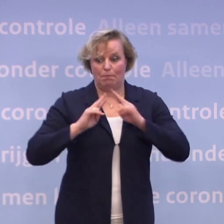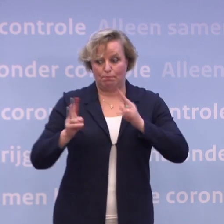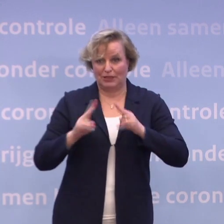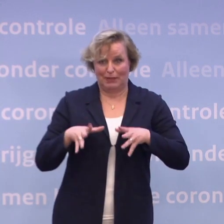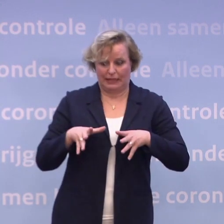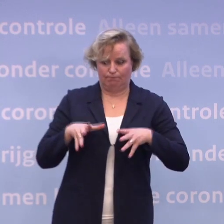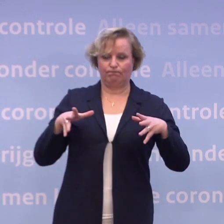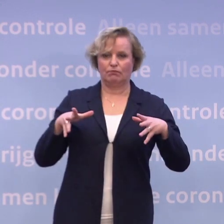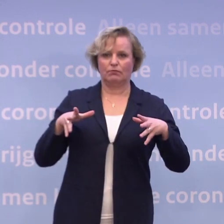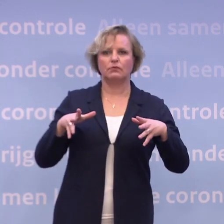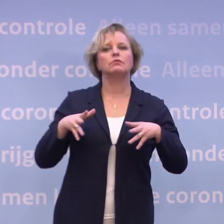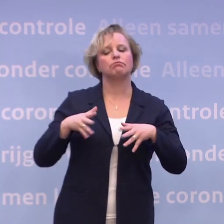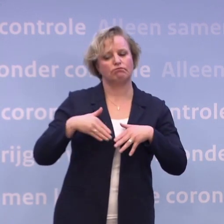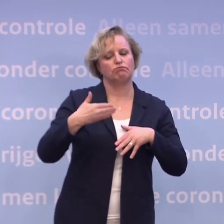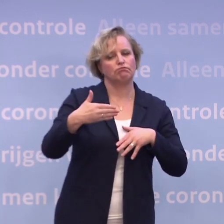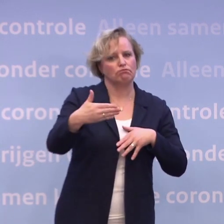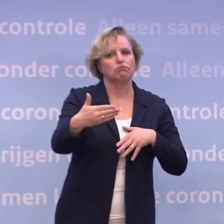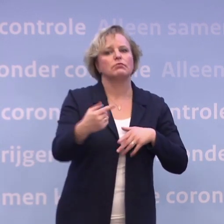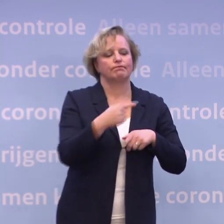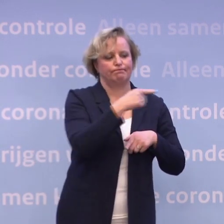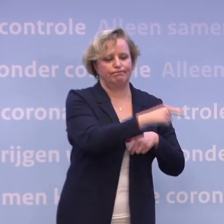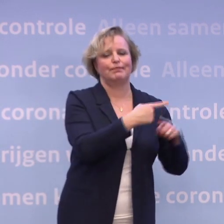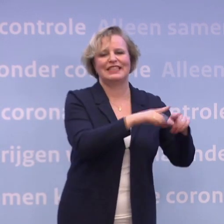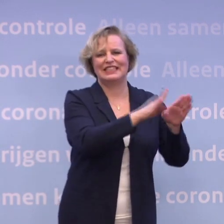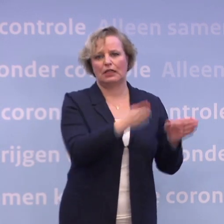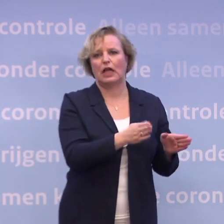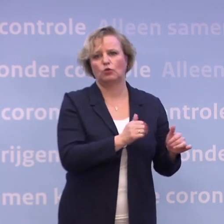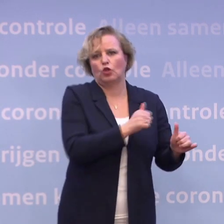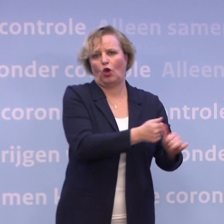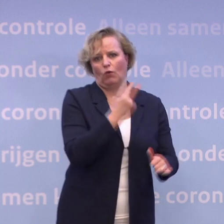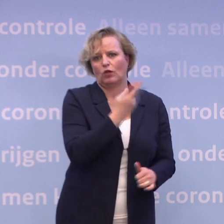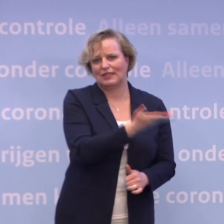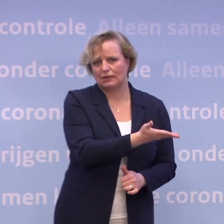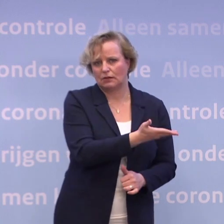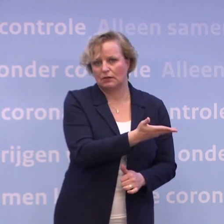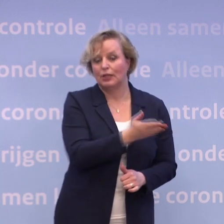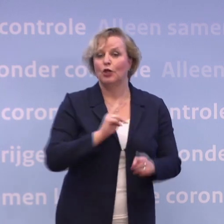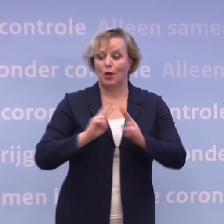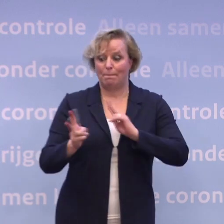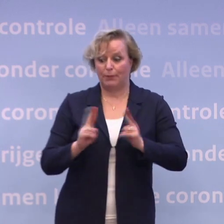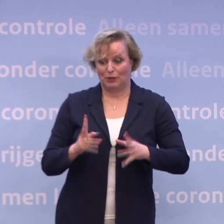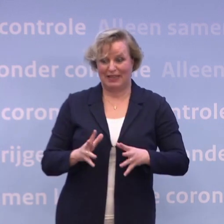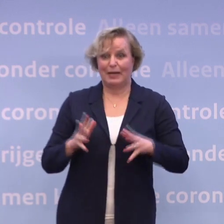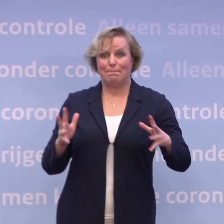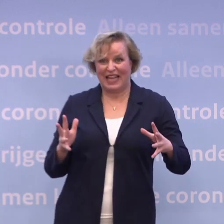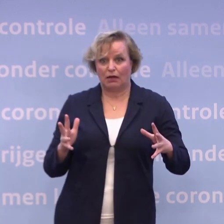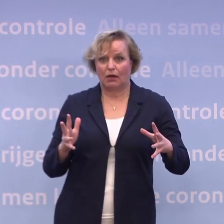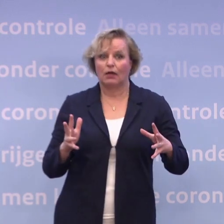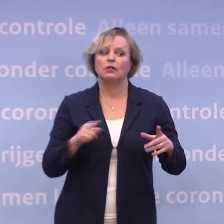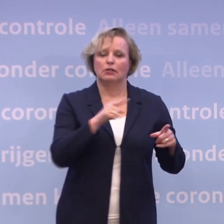...dan kunnen we dat over niet al te lange tijd terugzien in de ziekenhuizen. Meer besmettingen en een nauwelijks afnemende druk op de zorg.